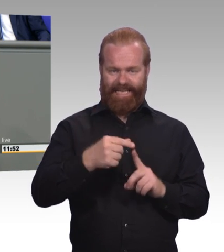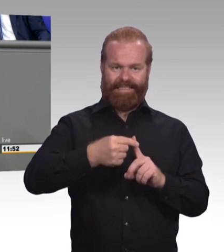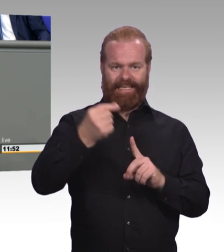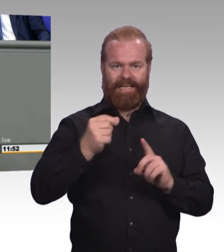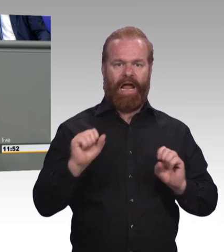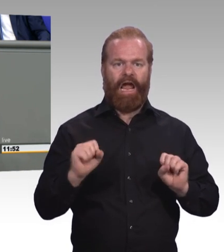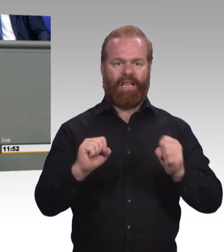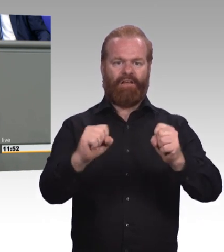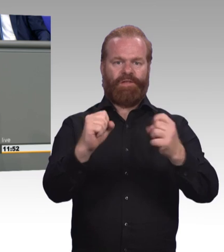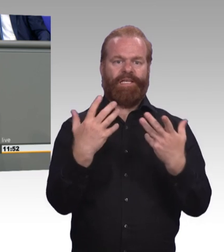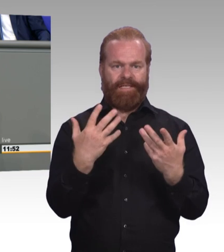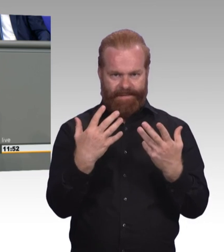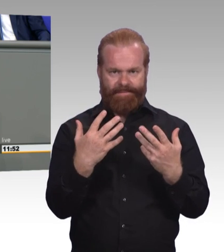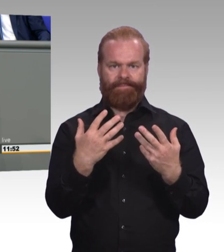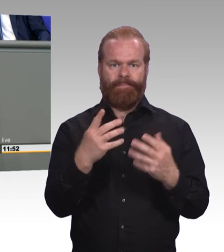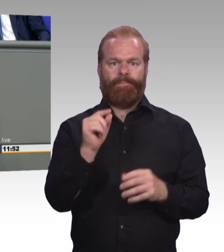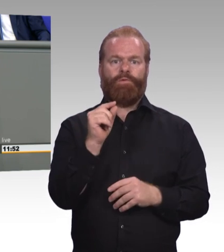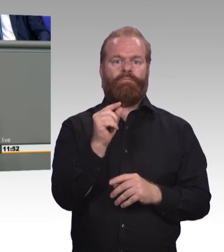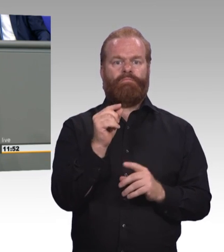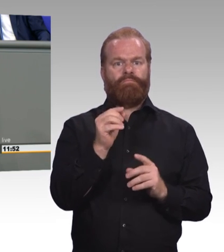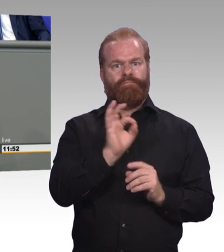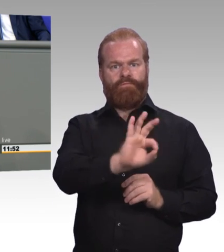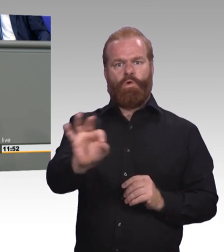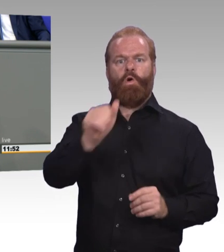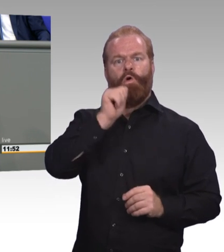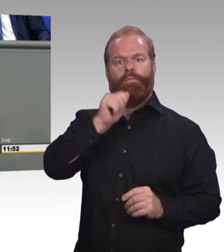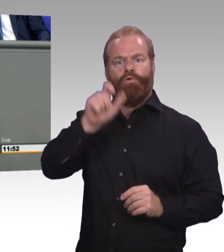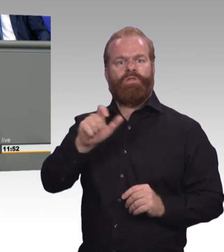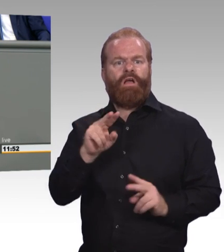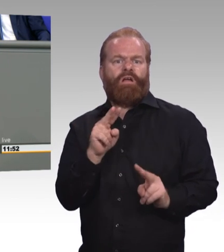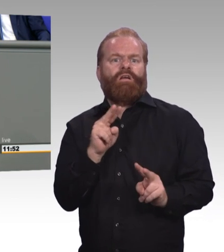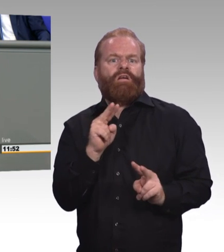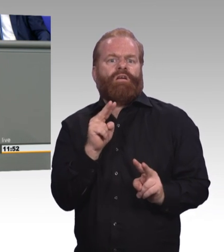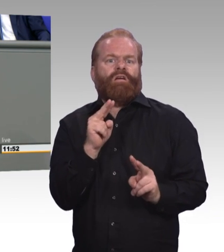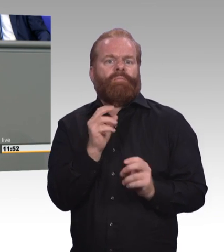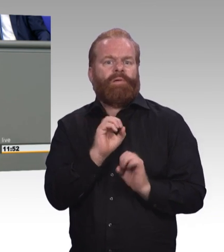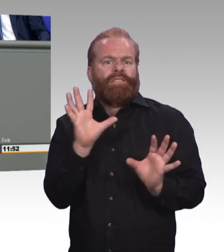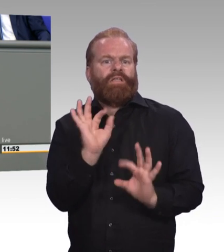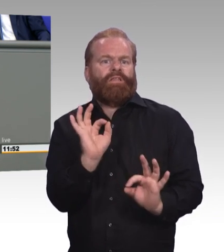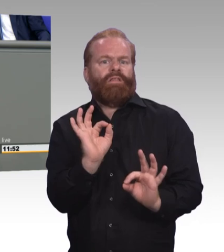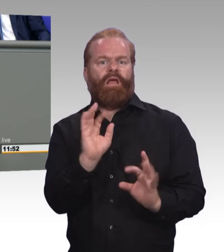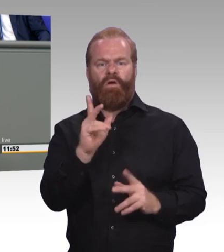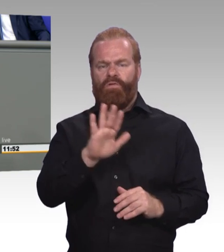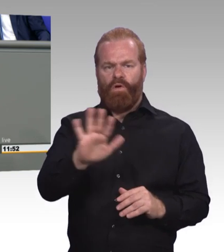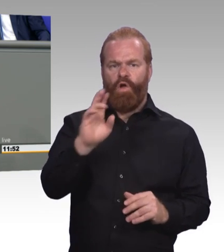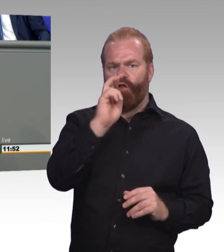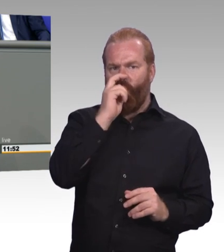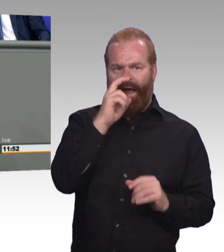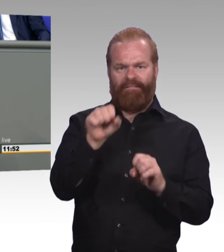und die sie mit passgenauen Angeboten zum Piloten ihres eigenen Lebens macht. Erstens nutzen wir doch die Chancen der Globalisierung.